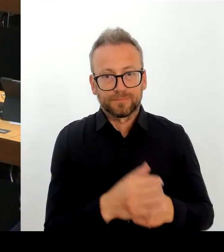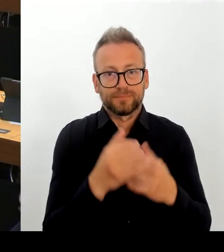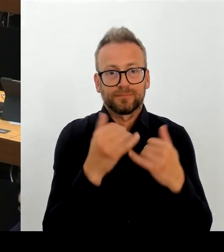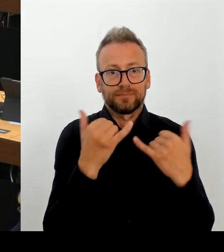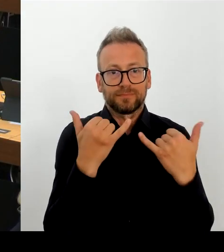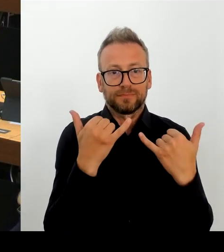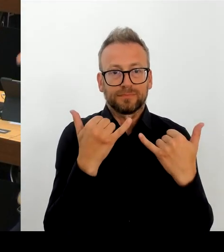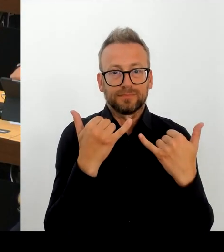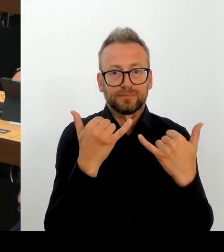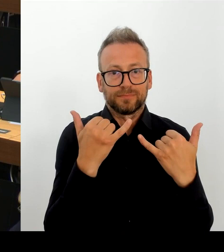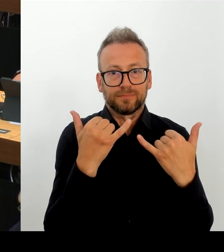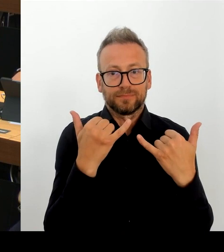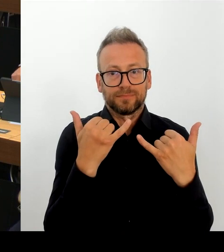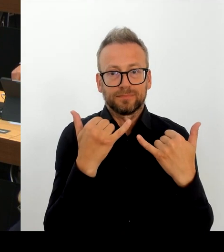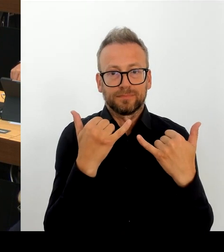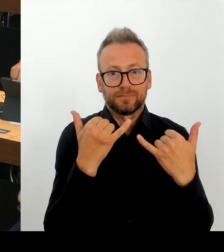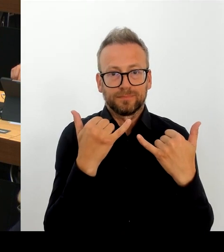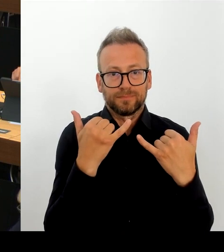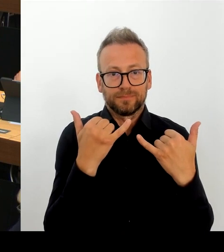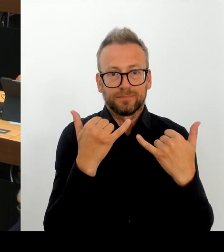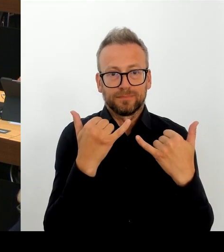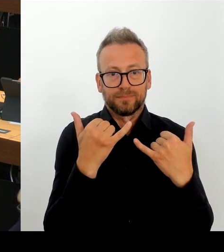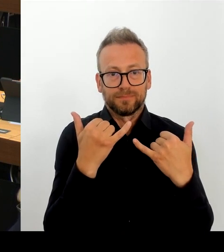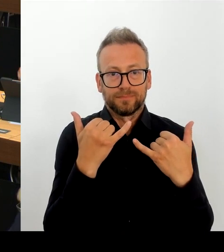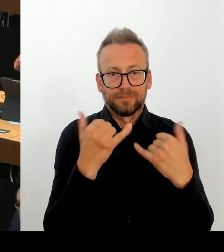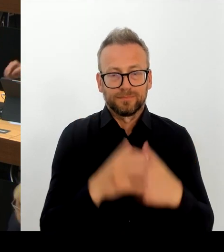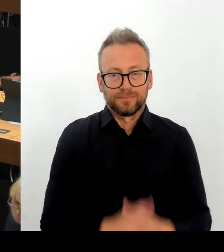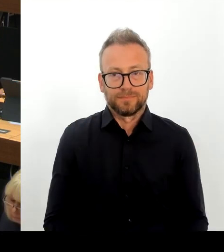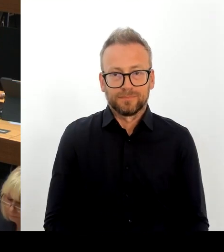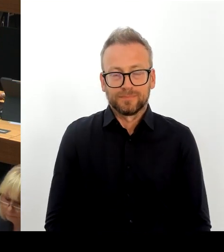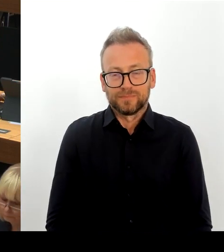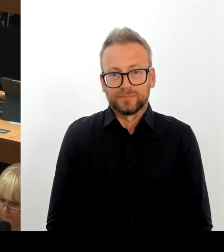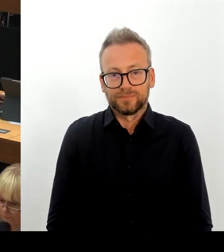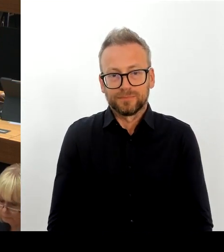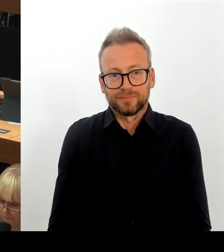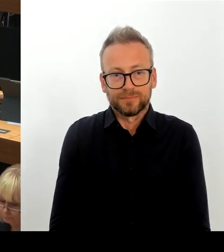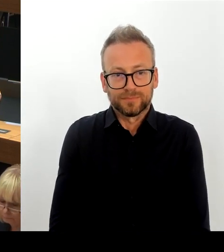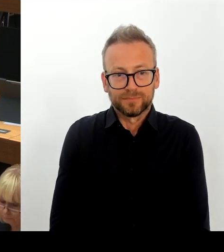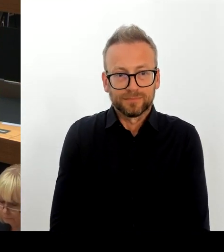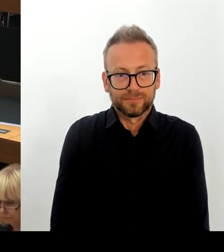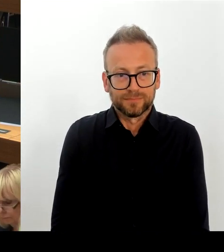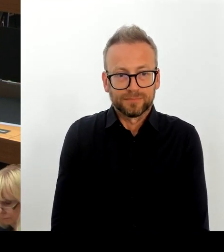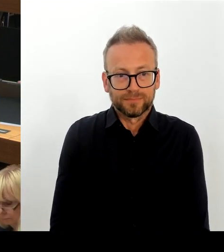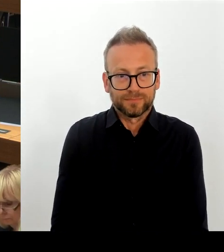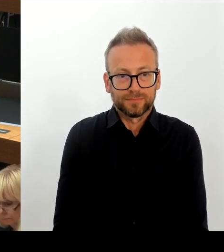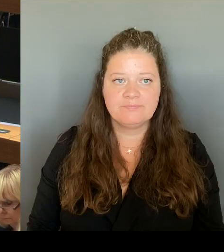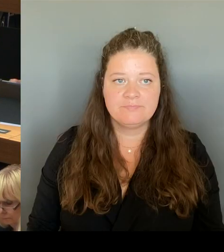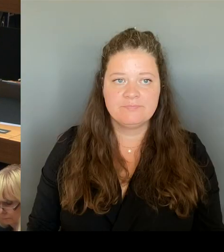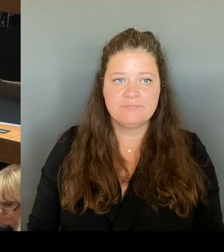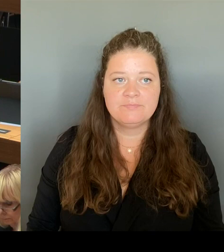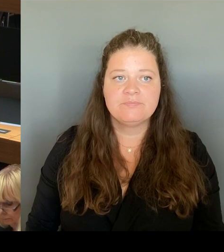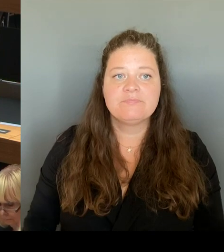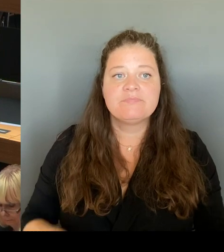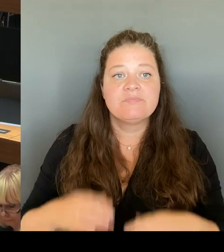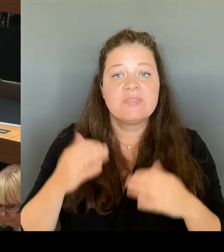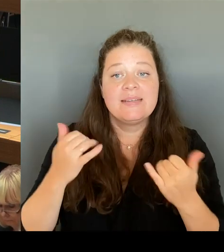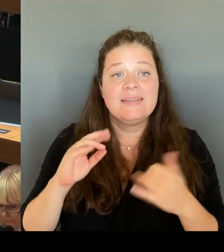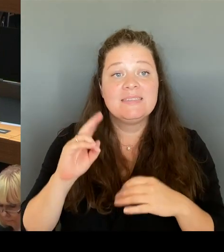(Rednerwechsel) Sehr geehrte Frau Präsidentin! Sehr geehrter Herr Schlüsselburg! Noch einmal, ausschließlich der Bezirk meldet den Bedarf an. Aufgrund